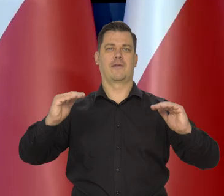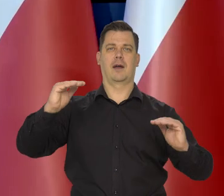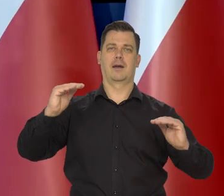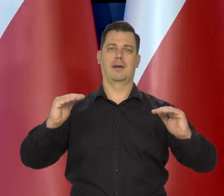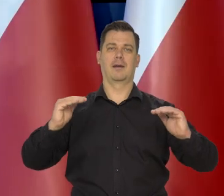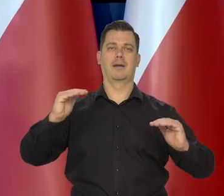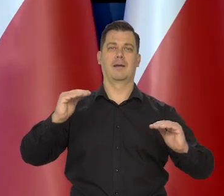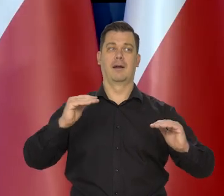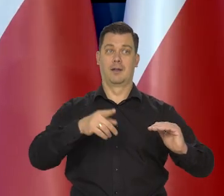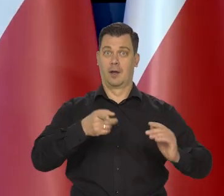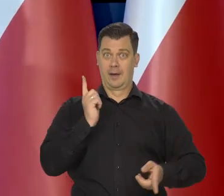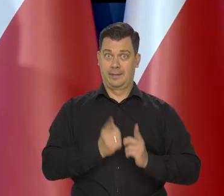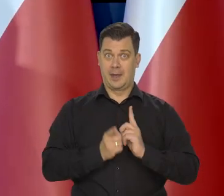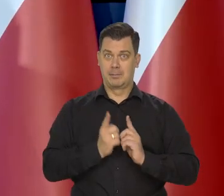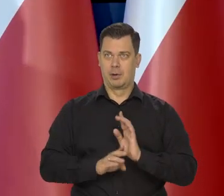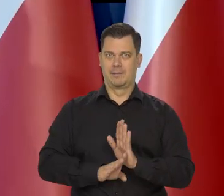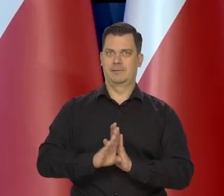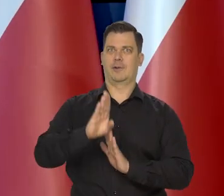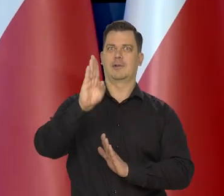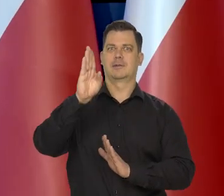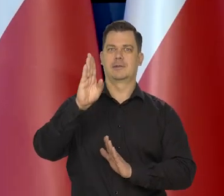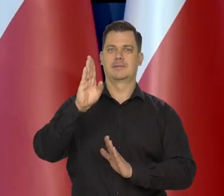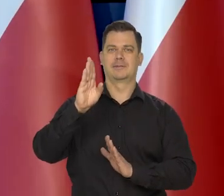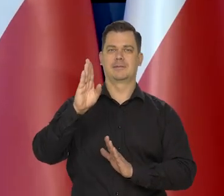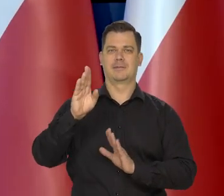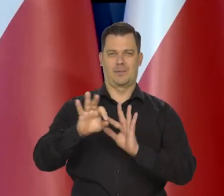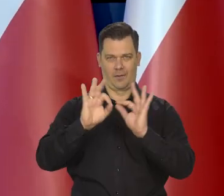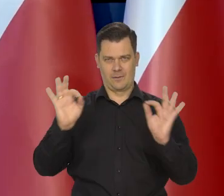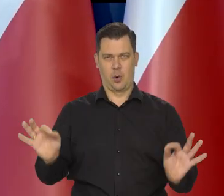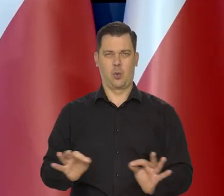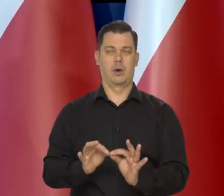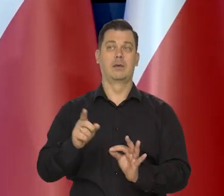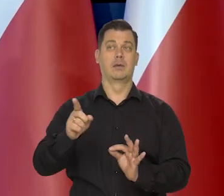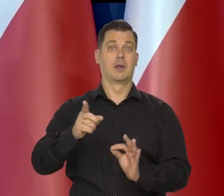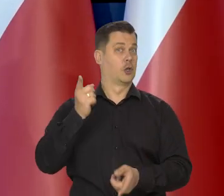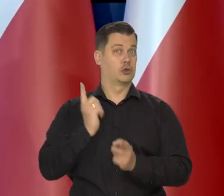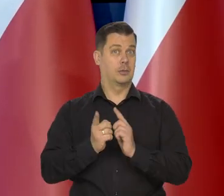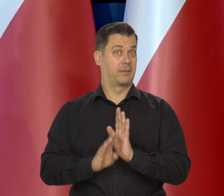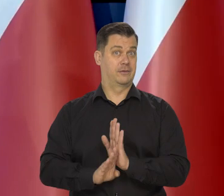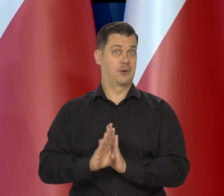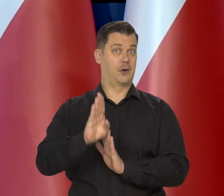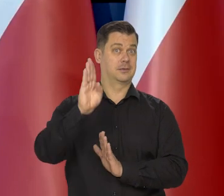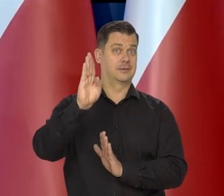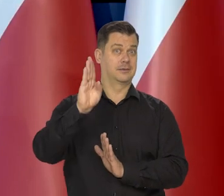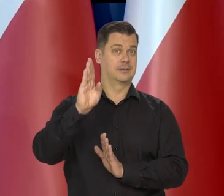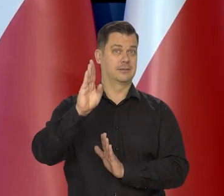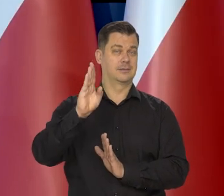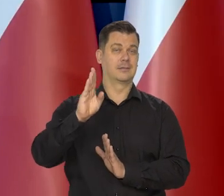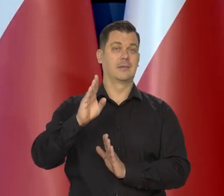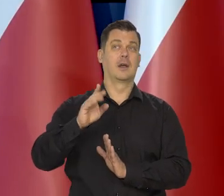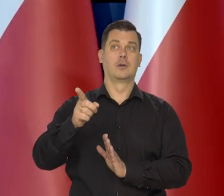i od tego, jakie tempo wzrostu w tych krajach były tak, generalnie mówiąc, im wyższe tempo wzrostu dany kraje posiadały.